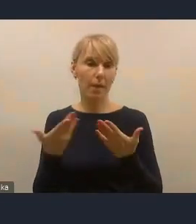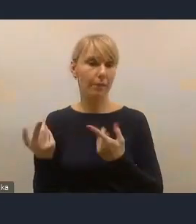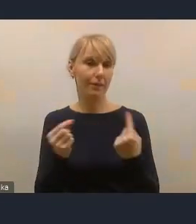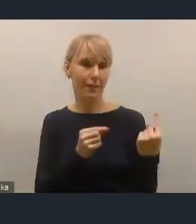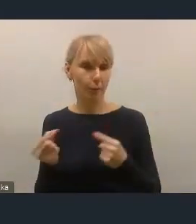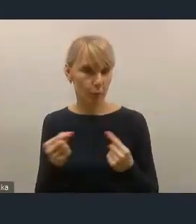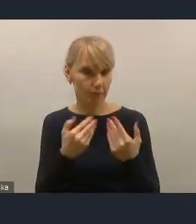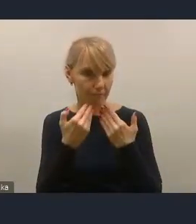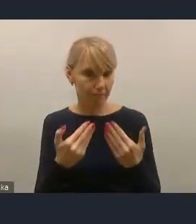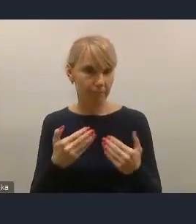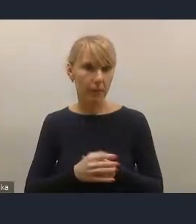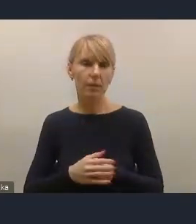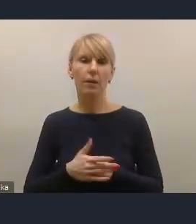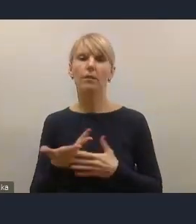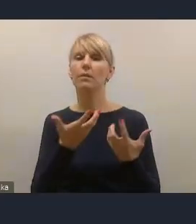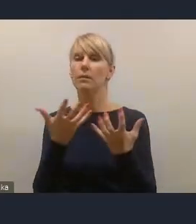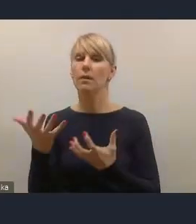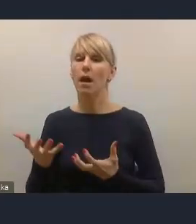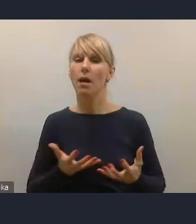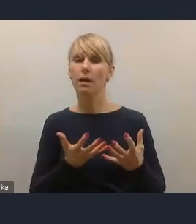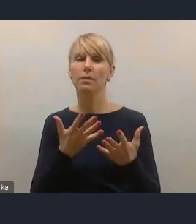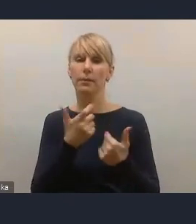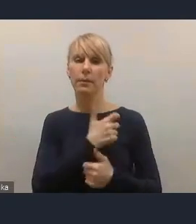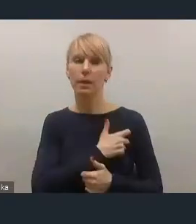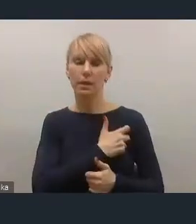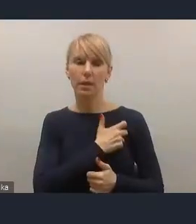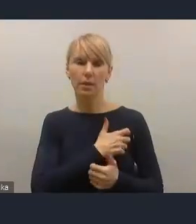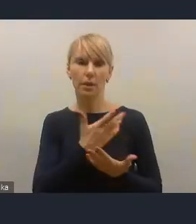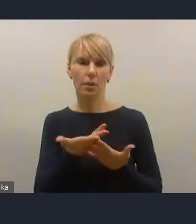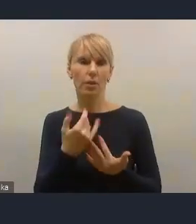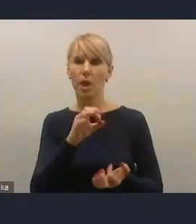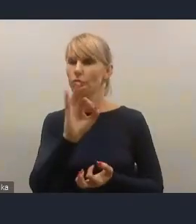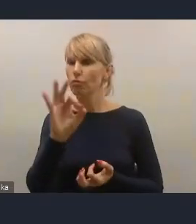i zachęcam serdecznie do składania swoich też propozycji, postulatów.